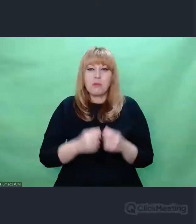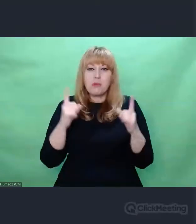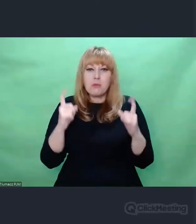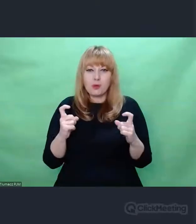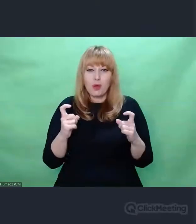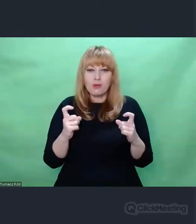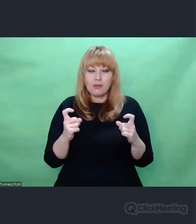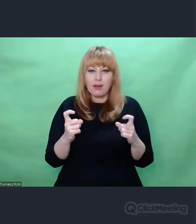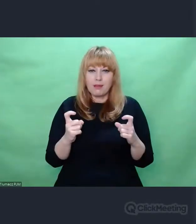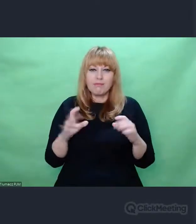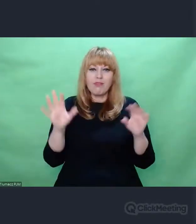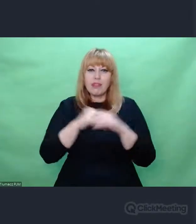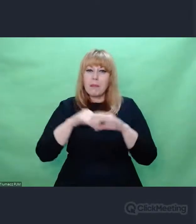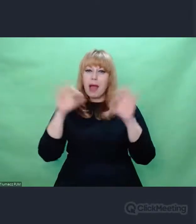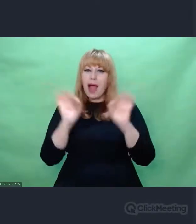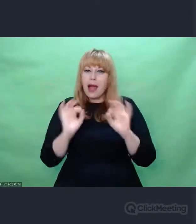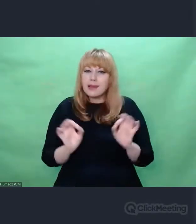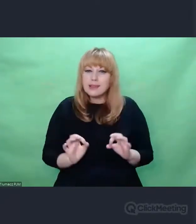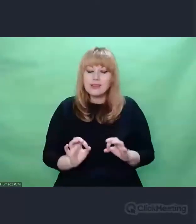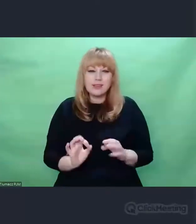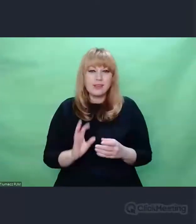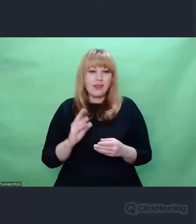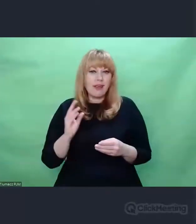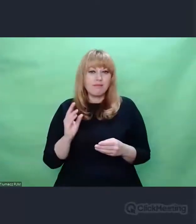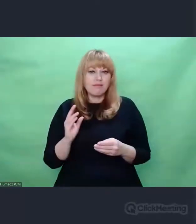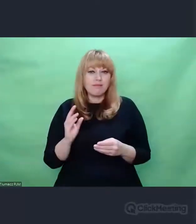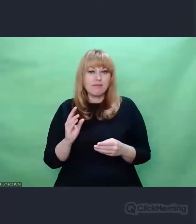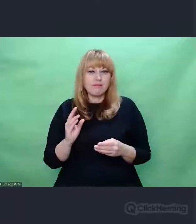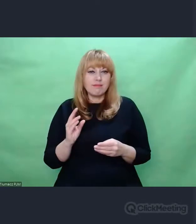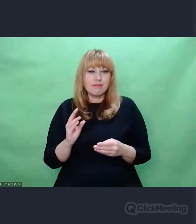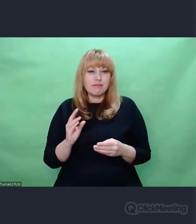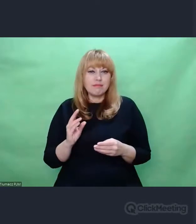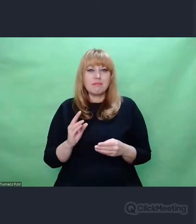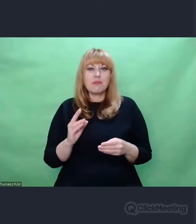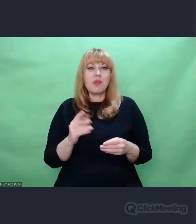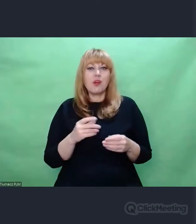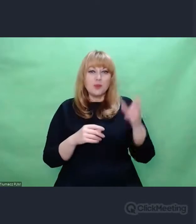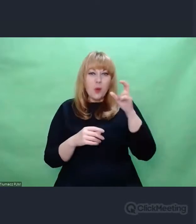często są bliższe sztuce niż wyrafinowana i przefiltrowana przez ileś epok